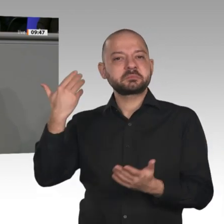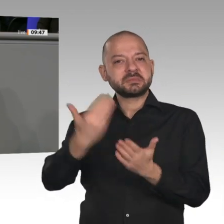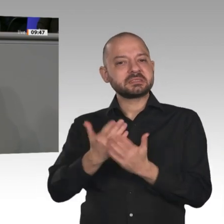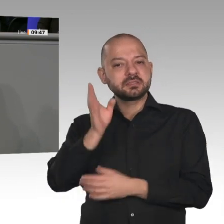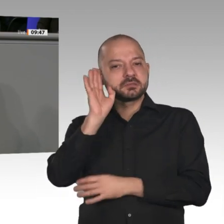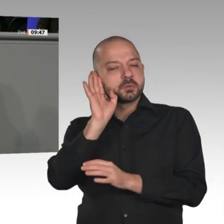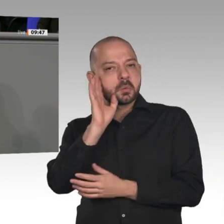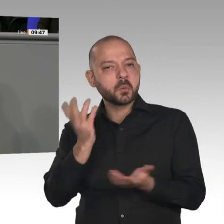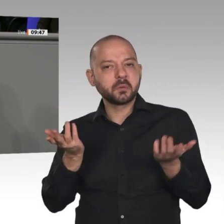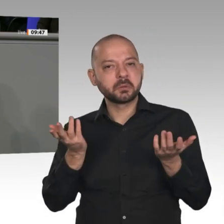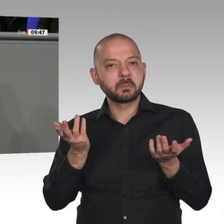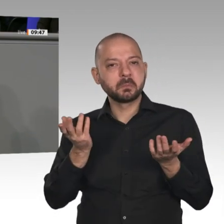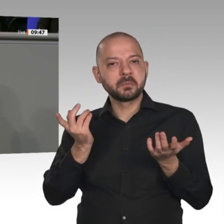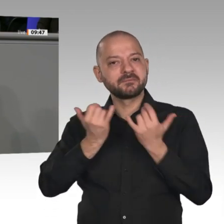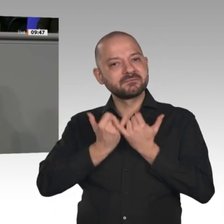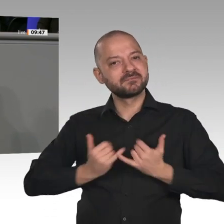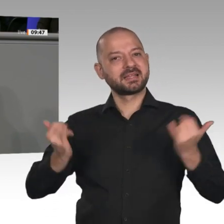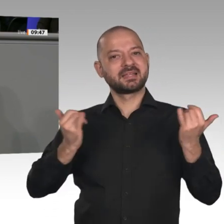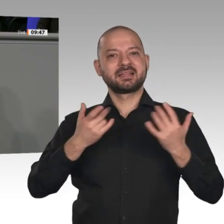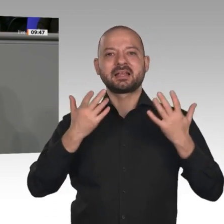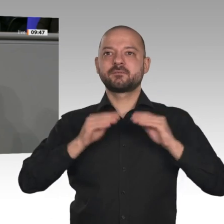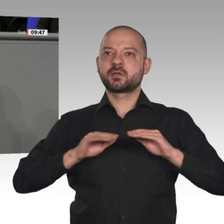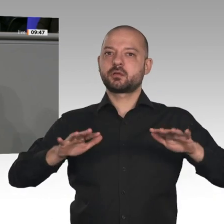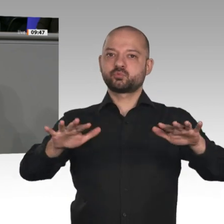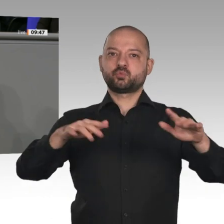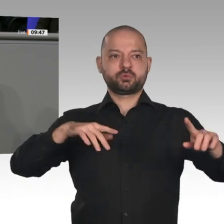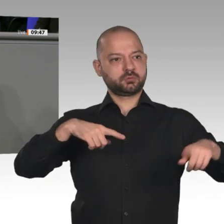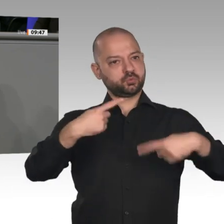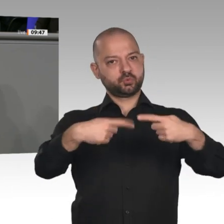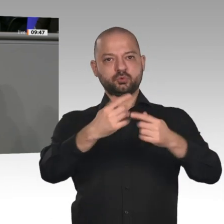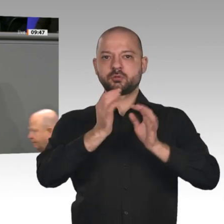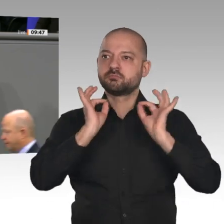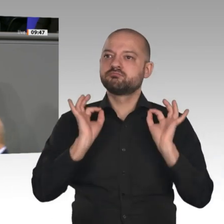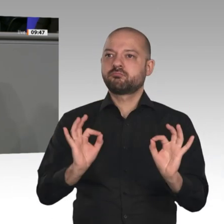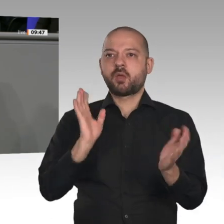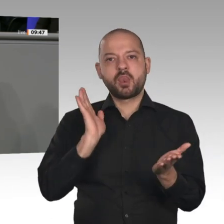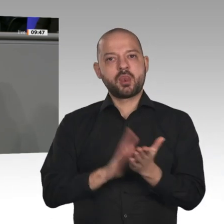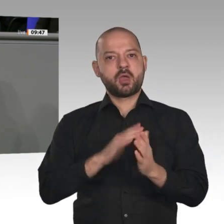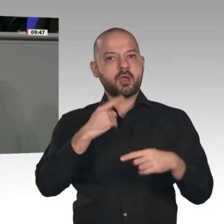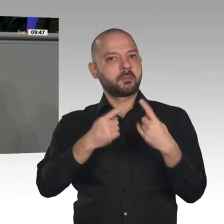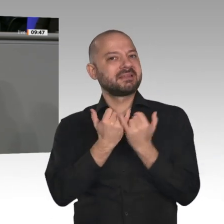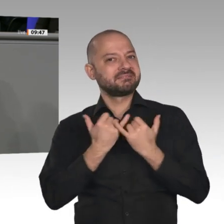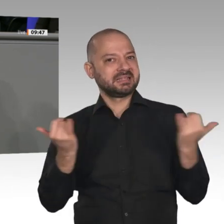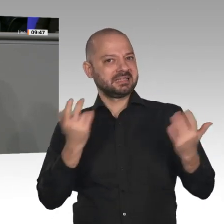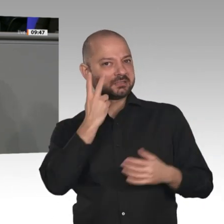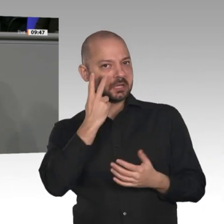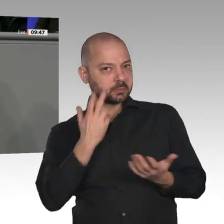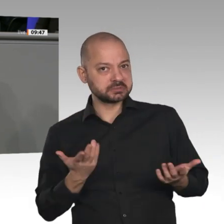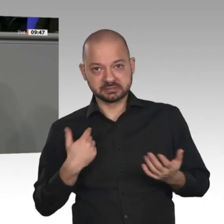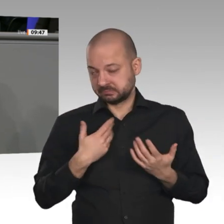Infrastruktur liegt die entscheidende Frage für die Wettbewerbsfähigkeit unserer Unternehmen. Das krasseste Beispiel - das haben wir gestern wieder im Ausschuss erlebt - ist das